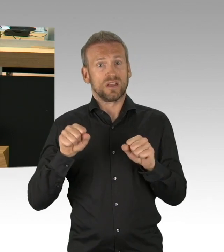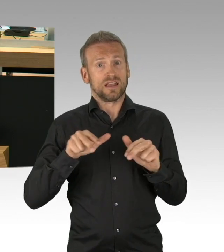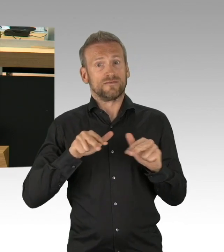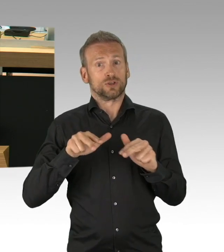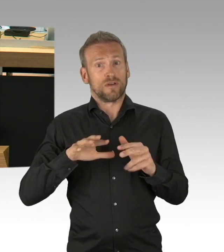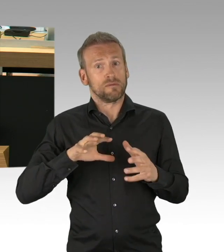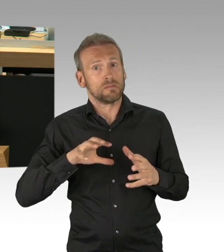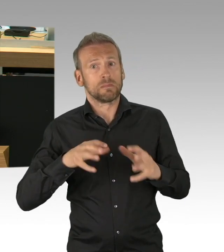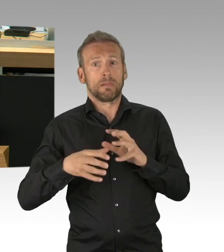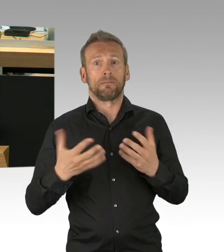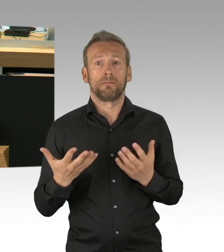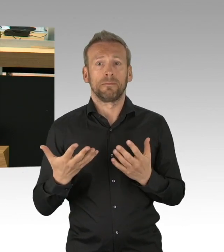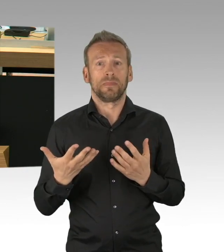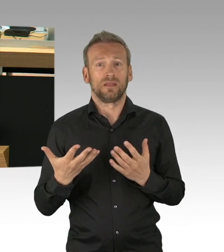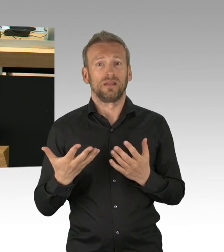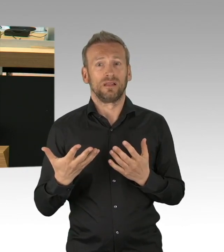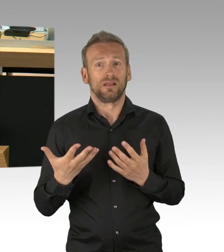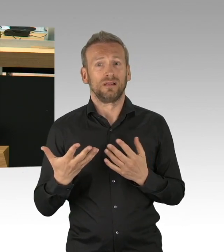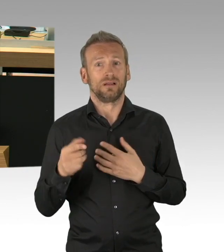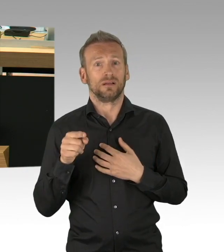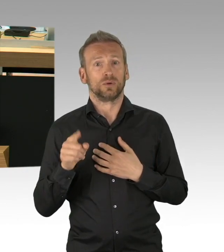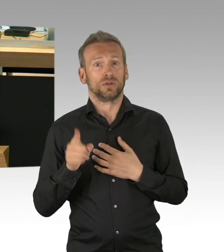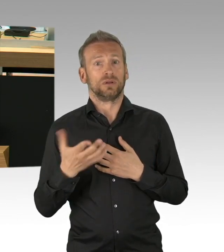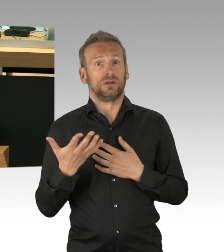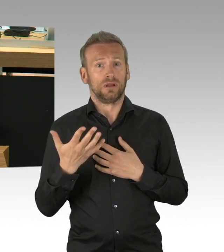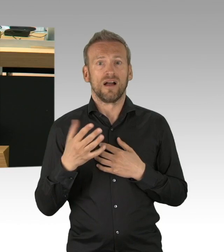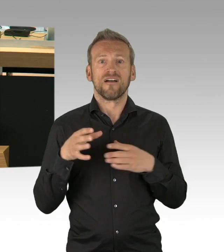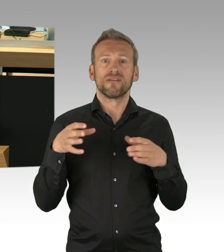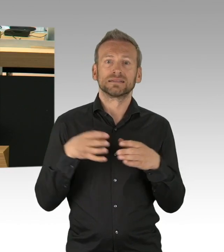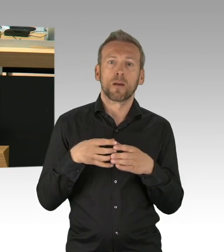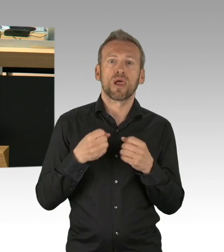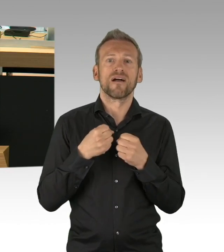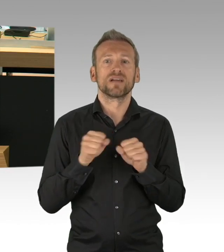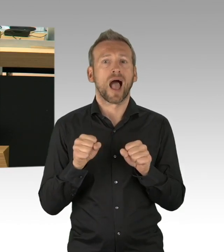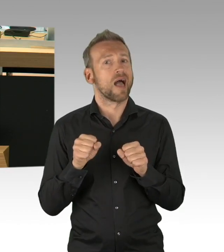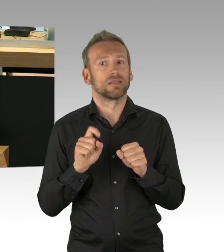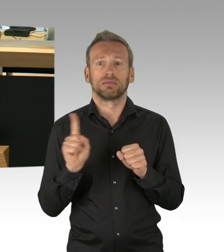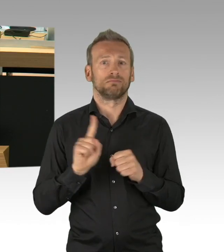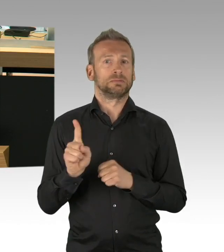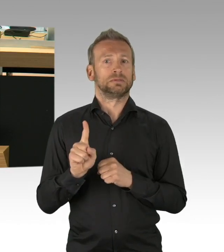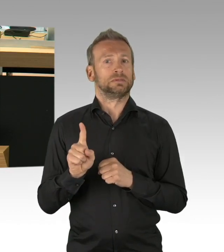die schwerwiegende gesundheitliche Vorbelastung und ein hohes Lebensalter aufweisen, ein erhebliches Lebensrisiko haben,